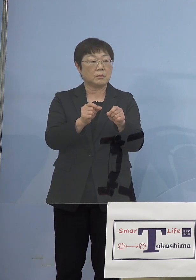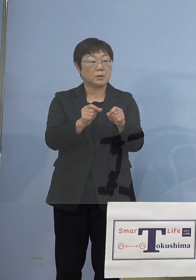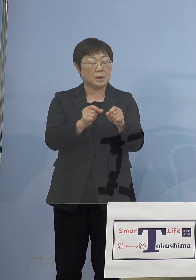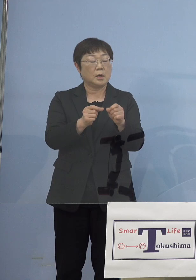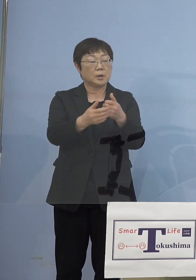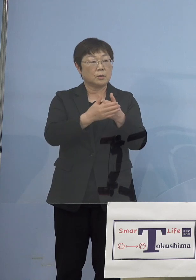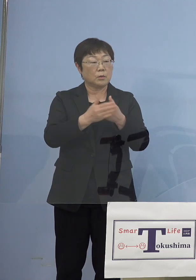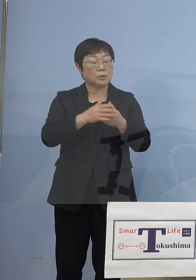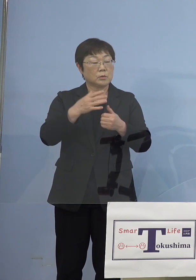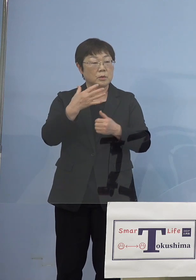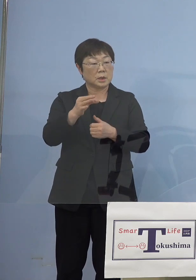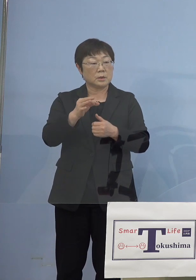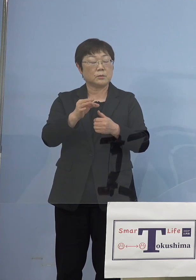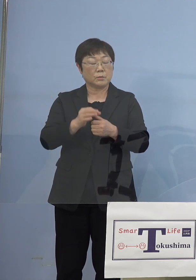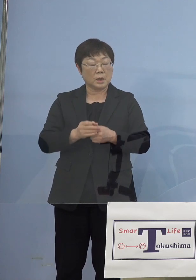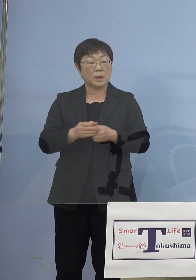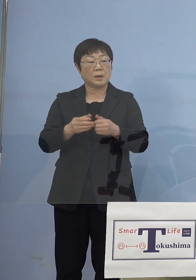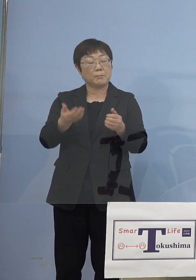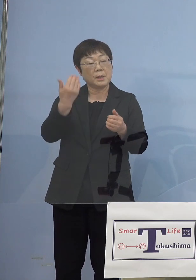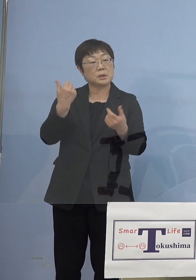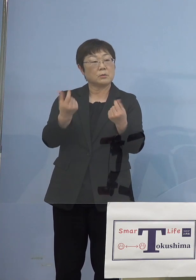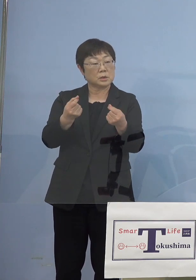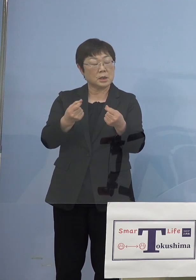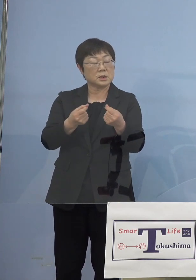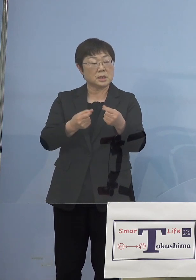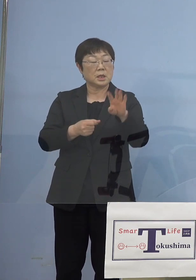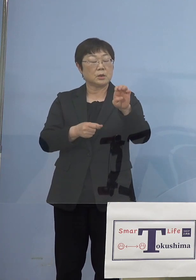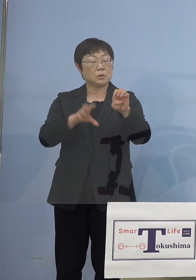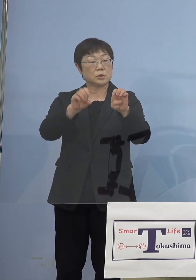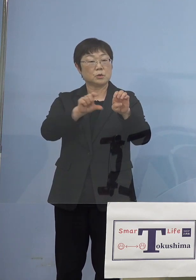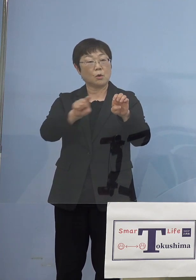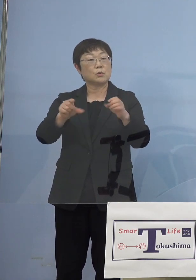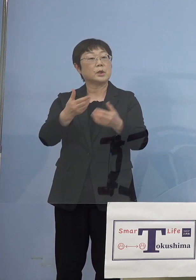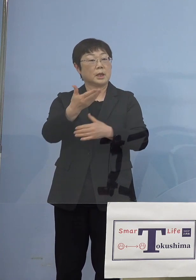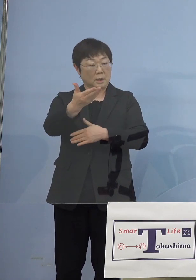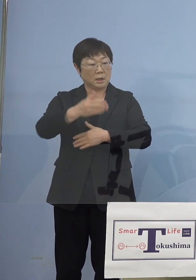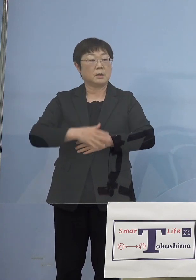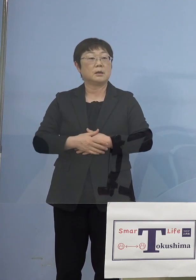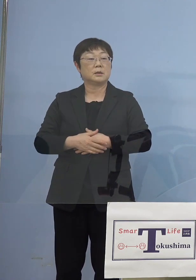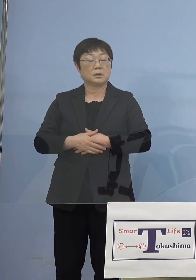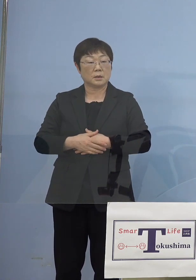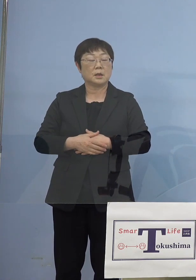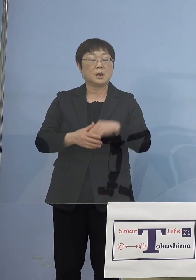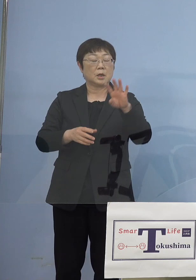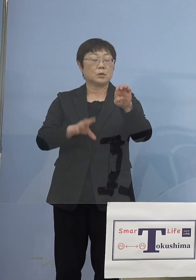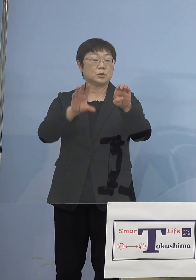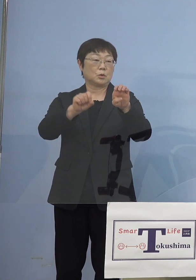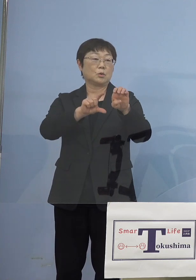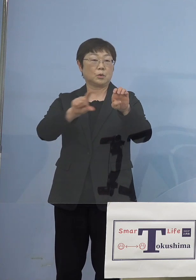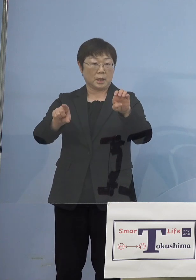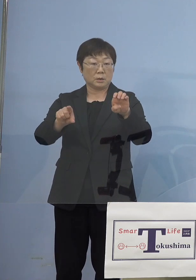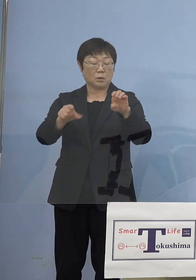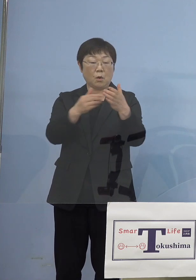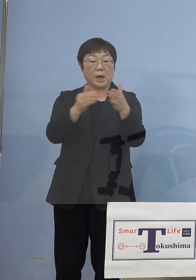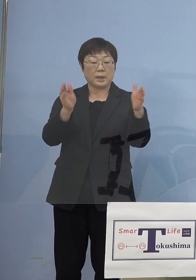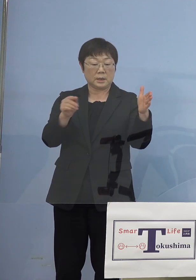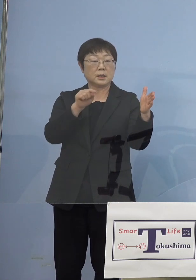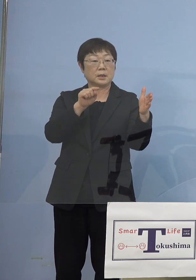以前と変わらず40億円の範囲内で想定している ということでよろしいでしょうか （知事） 今の段階としては40億円の範囲内と考えておりますが